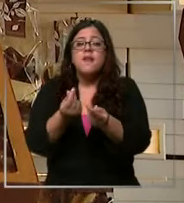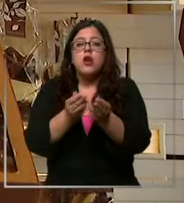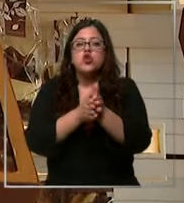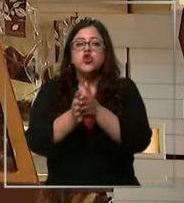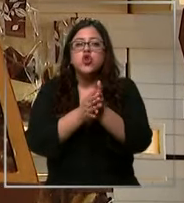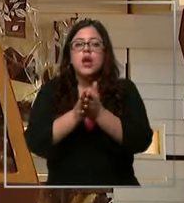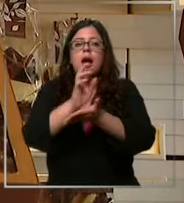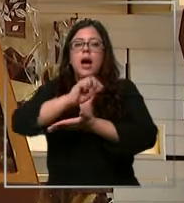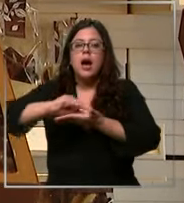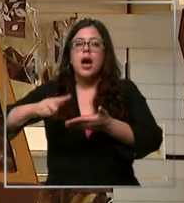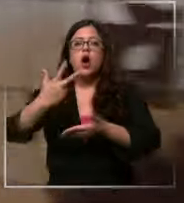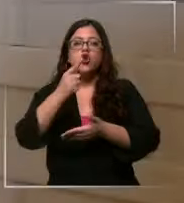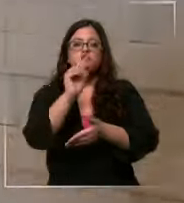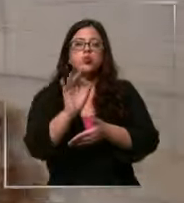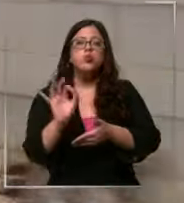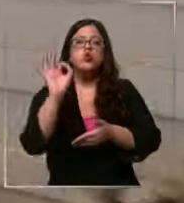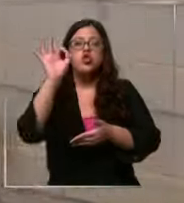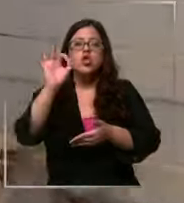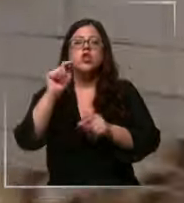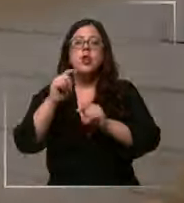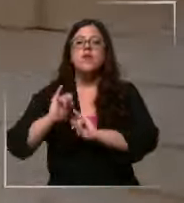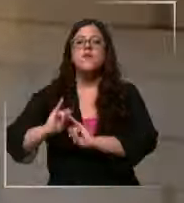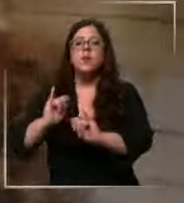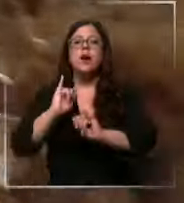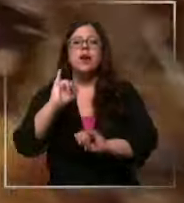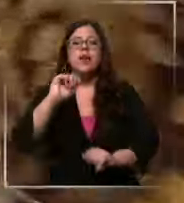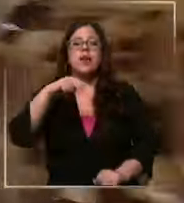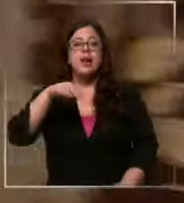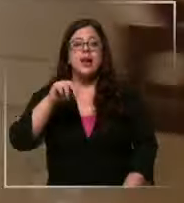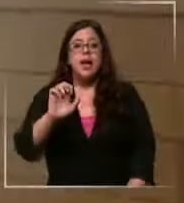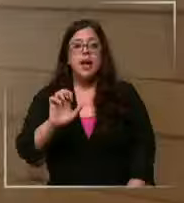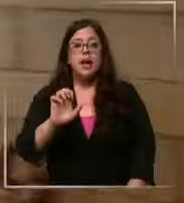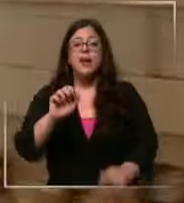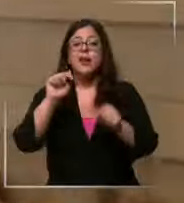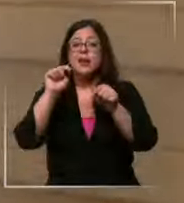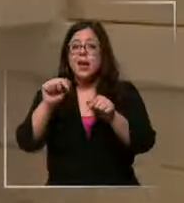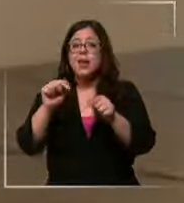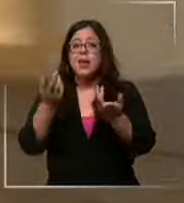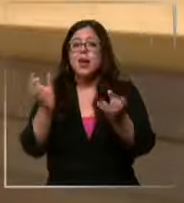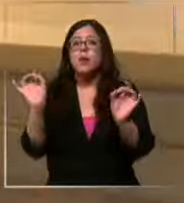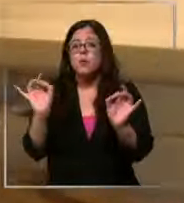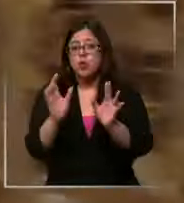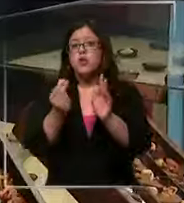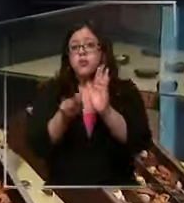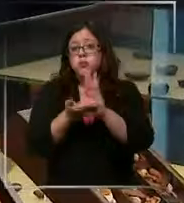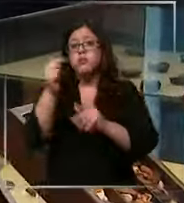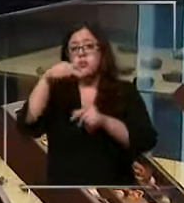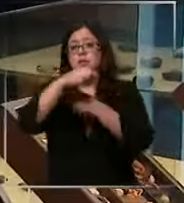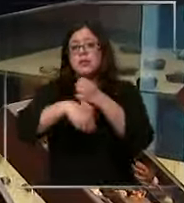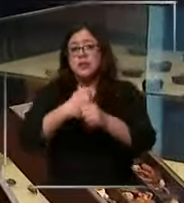en un 8% según datos del INE y todo apunta que seguirá así Durante este año es por eso que